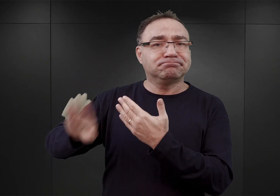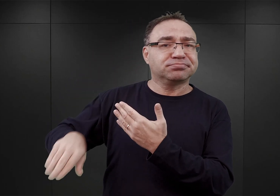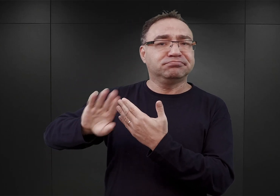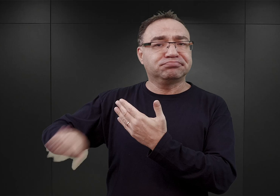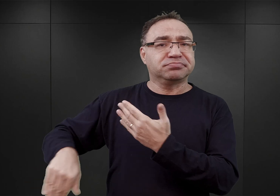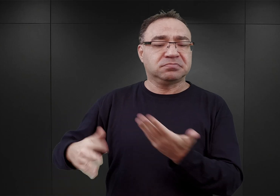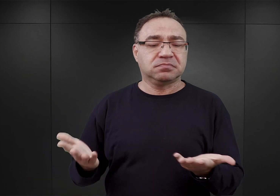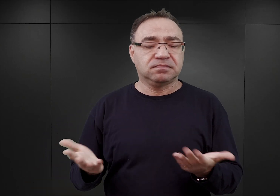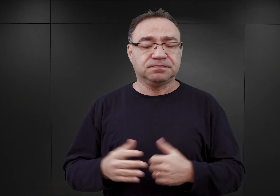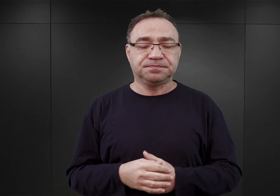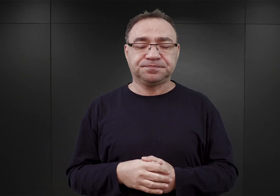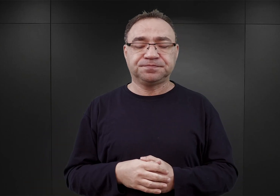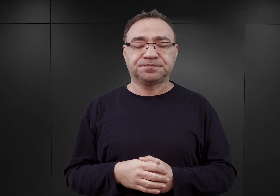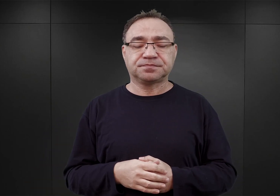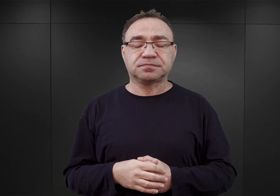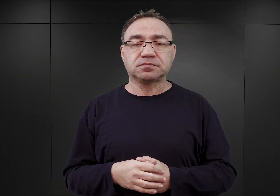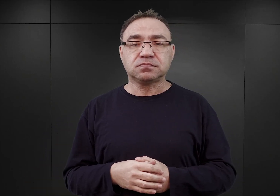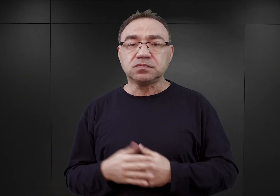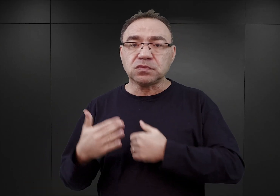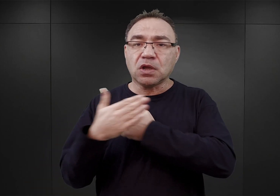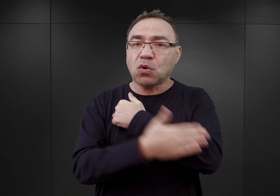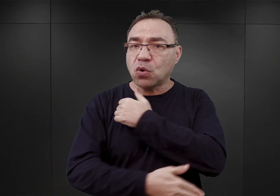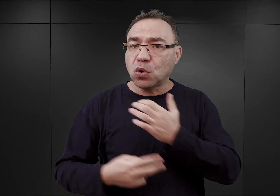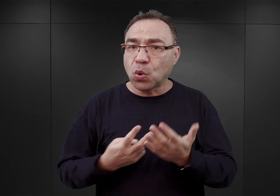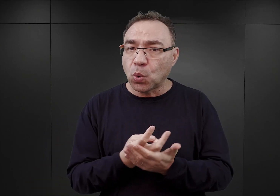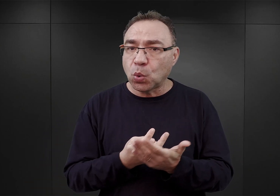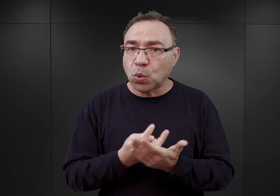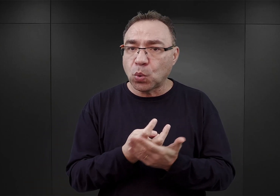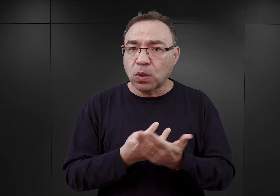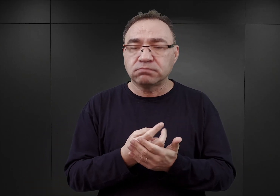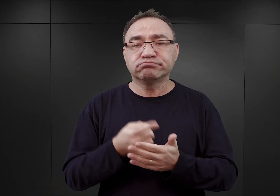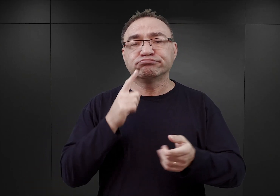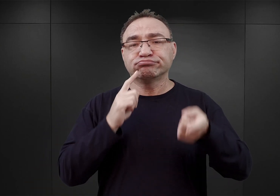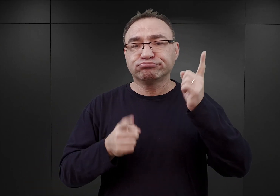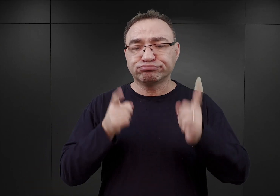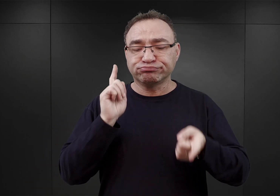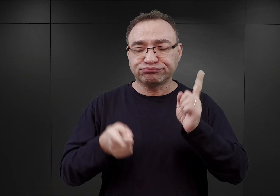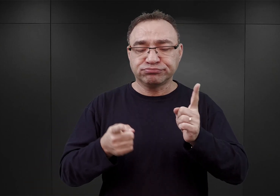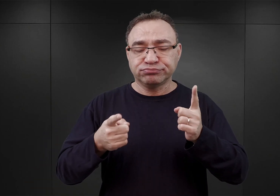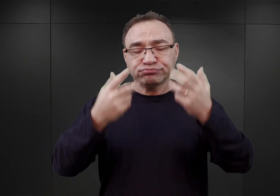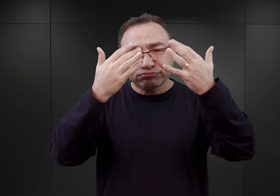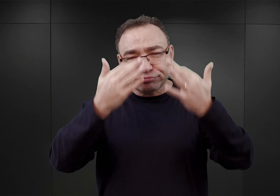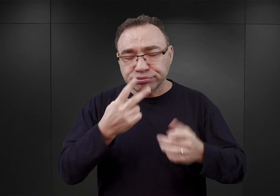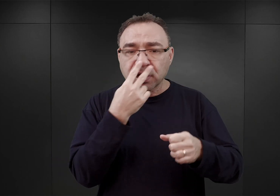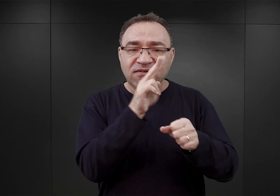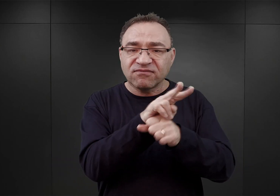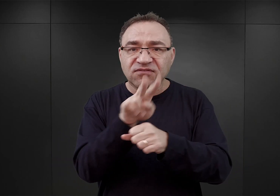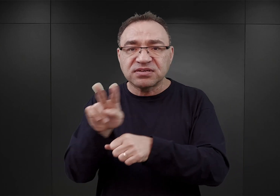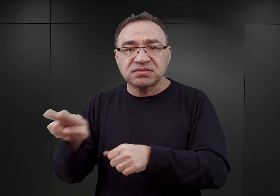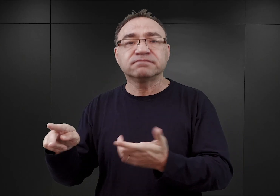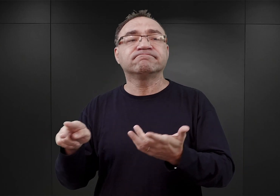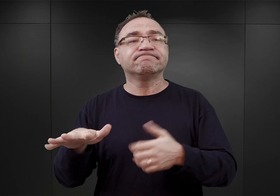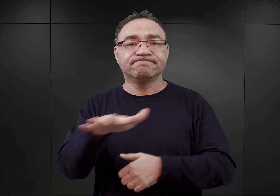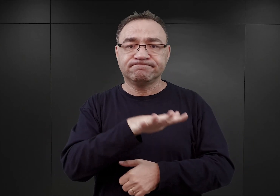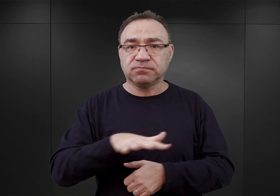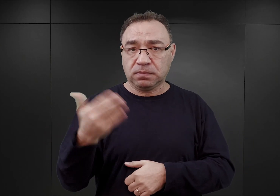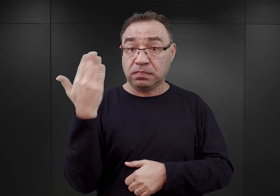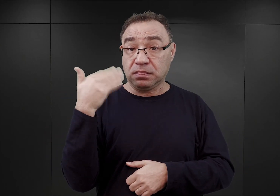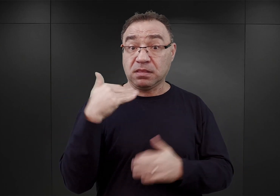Wiemy, że w końcu lutego sporządzono raport po wizytacji terenu byłych polskich koszar w Oświęcimiu,